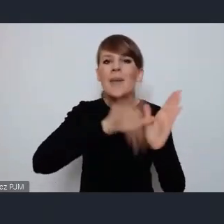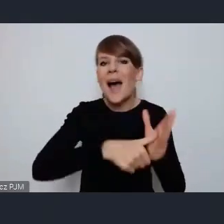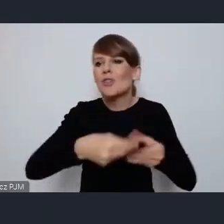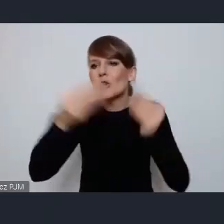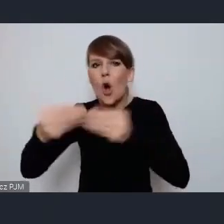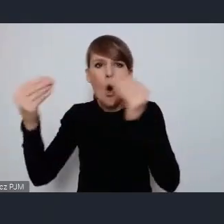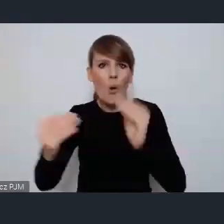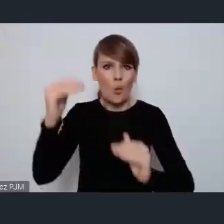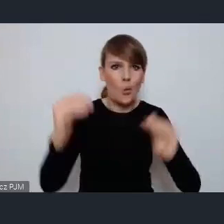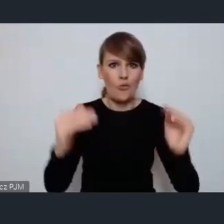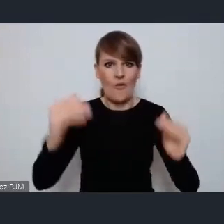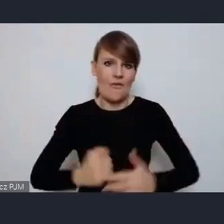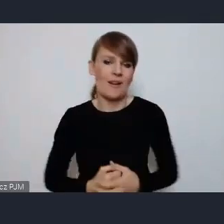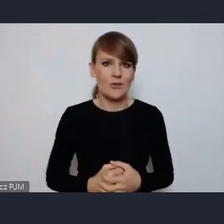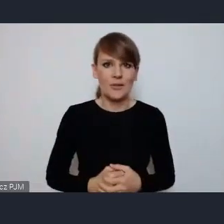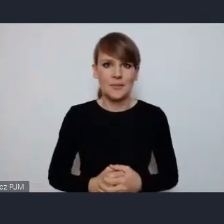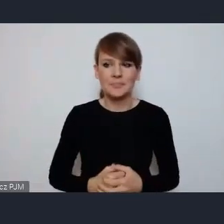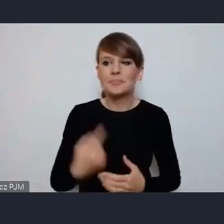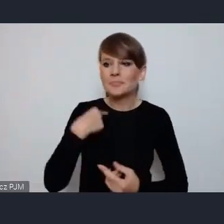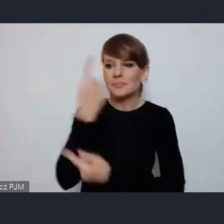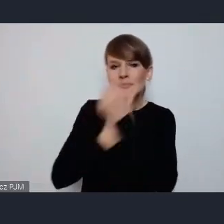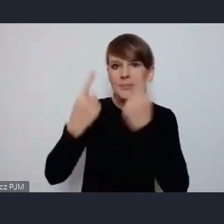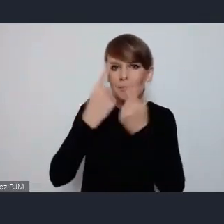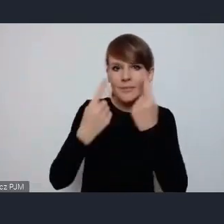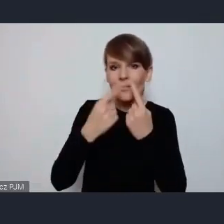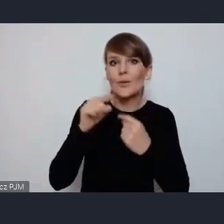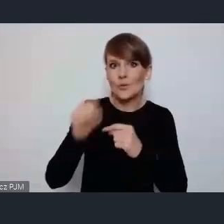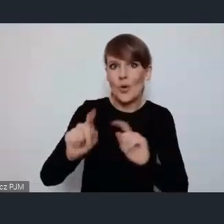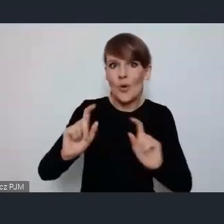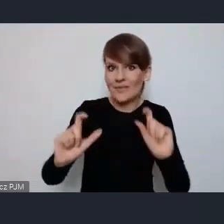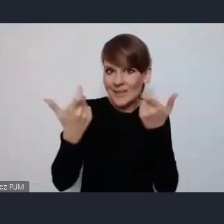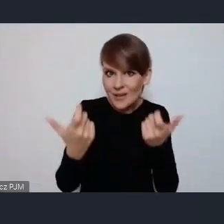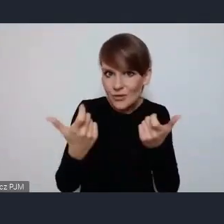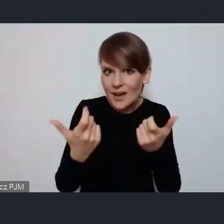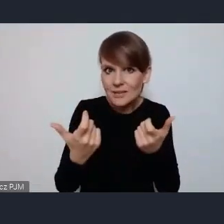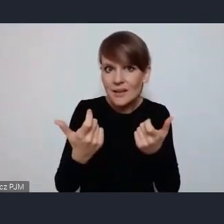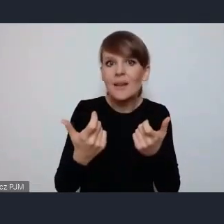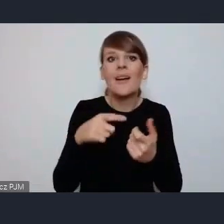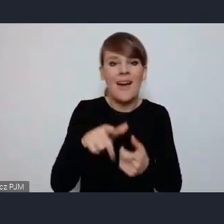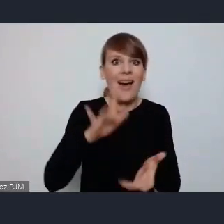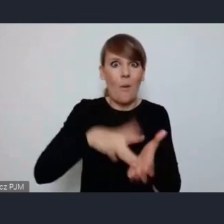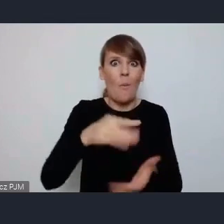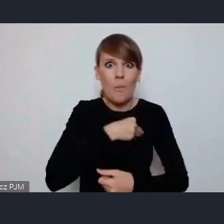Myślę, że fakt iż to wydarzenie odbywa się właśnie w Polsce, daje nam